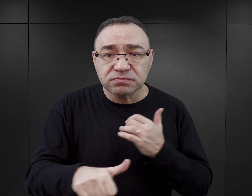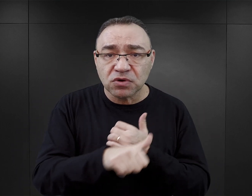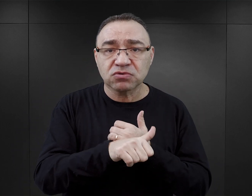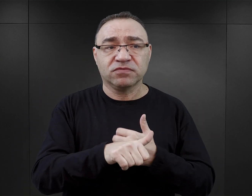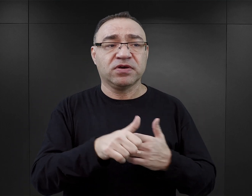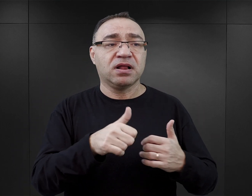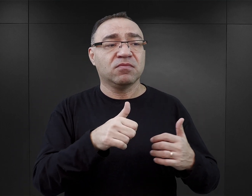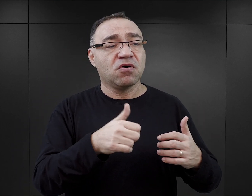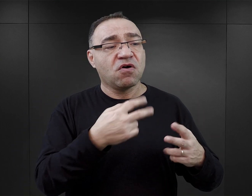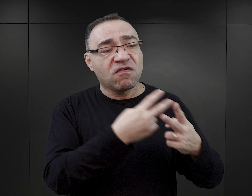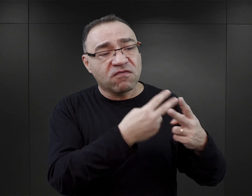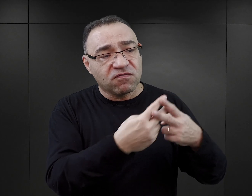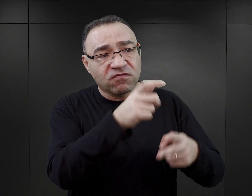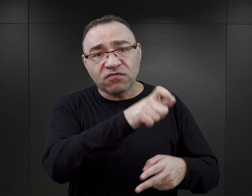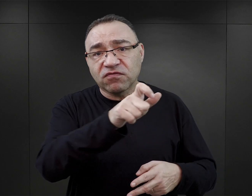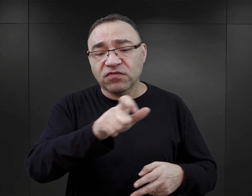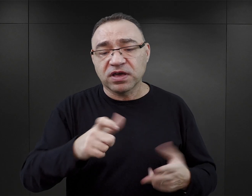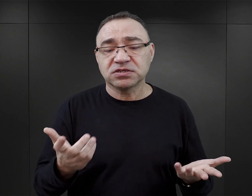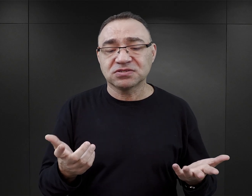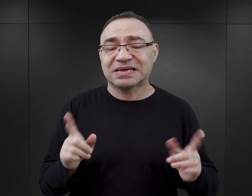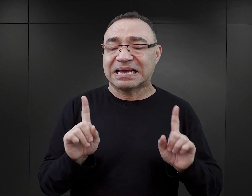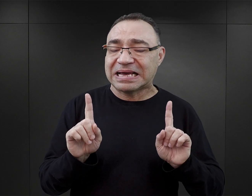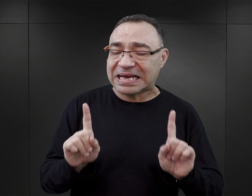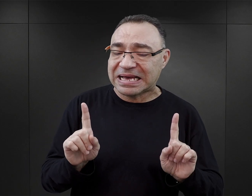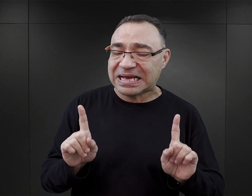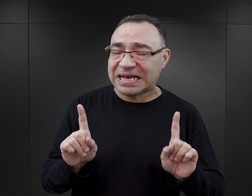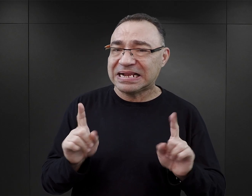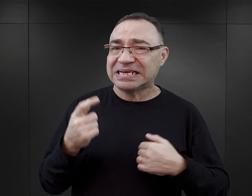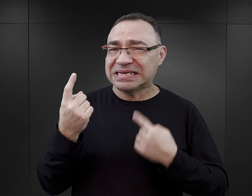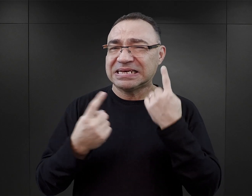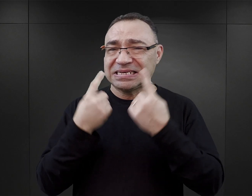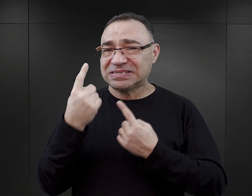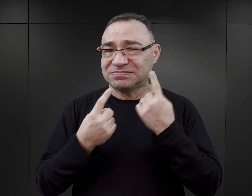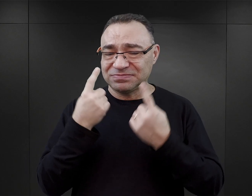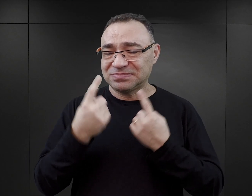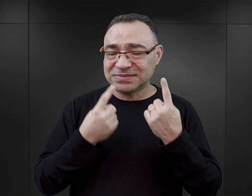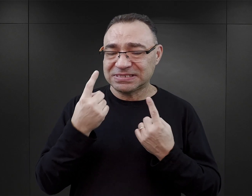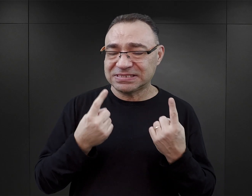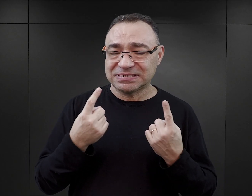czy osobom, które były więzione w Auschwitz. Natomiast wydaje mi się, że